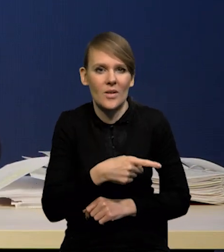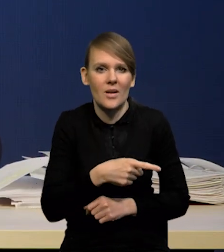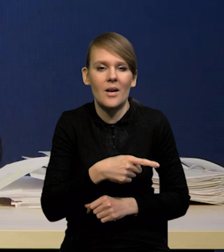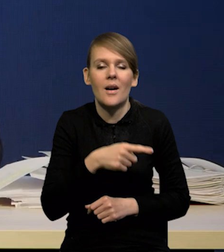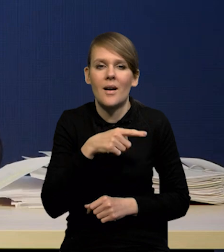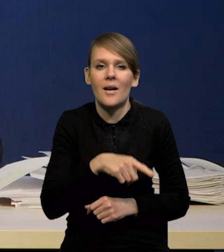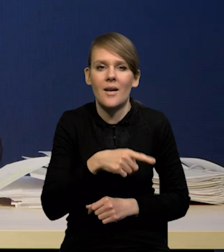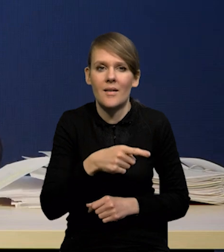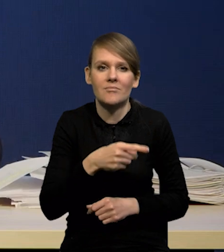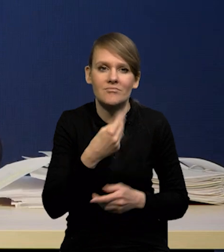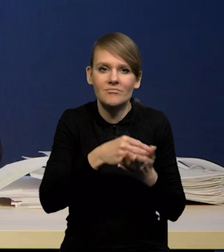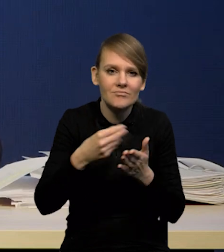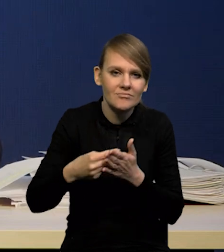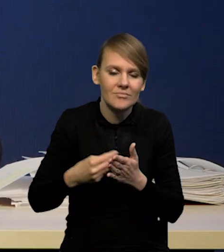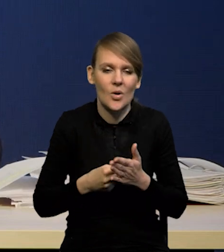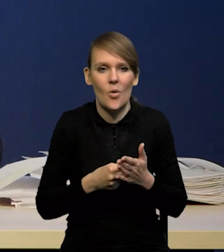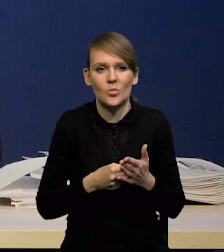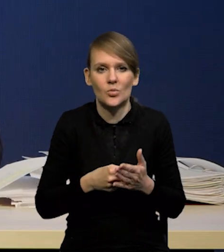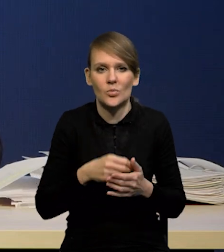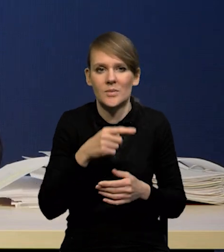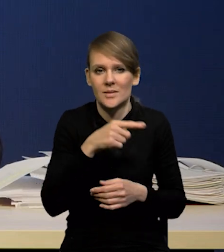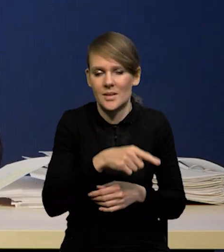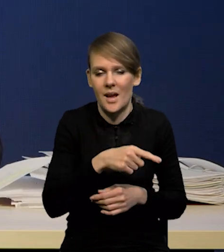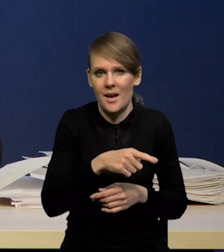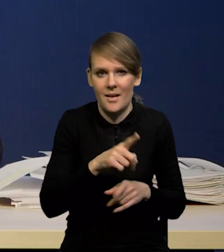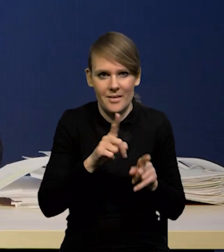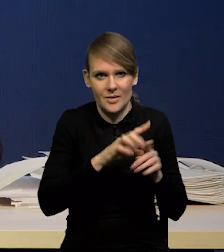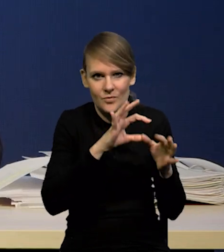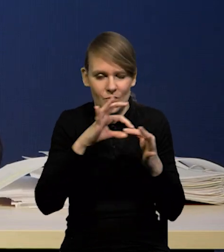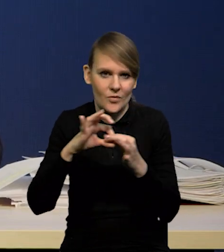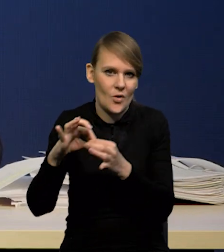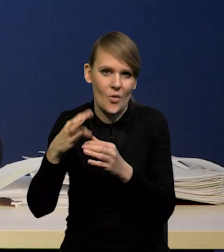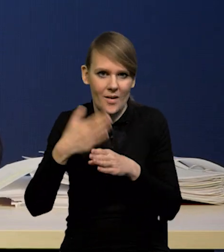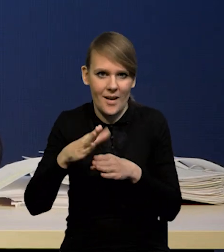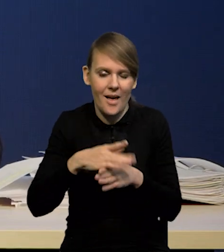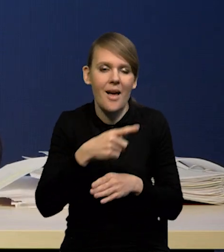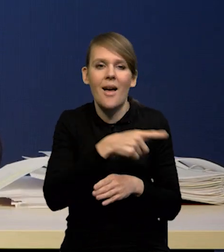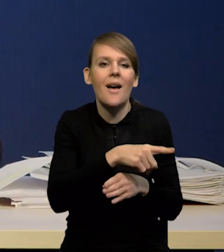To ma też swój wymiar kredytowy. Mianowicie kredyty konsumpcyjne.